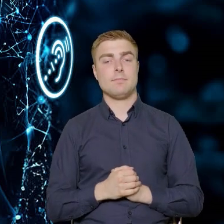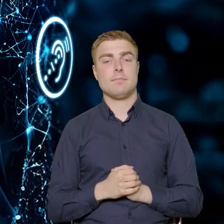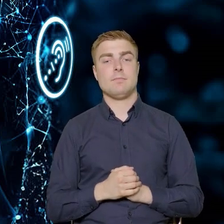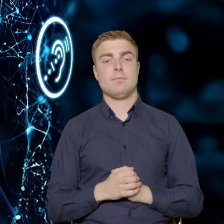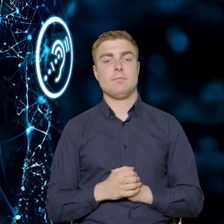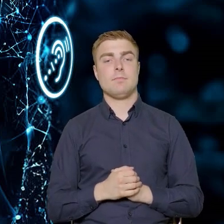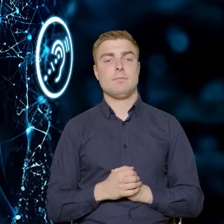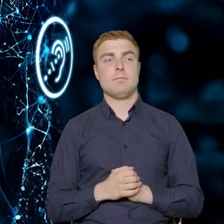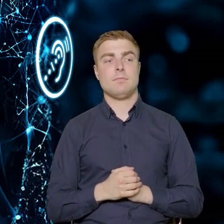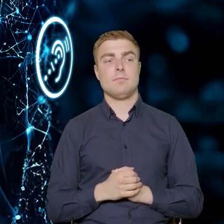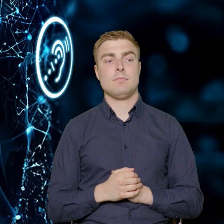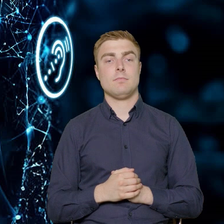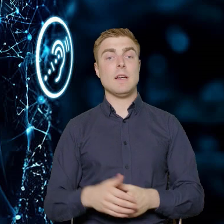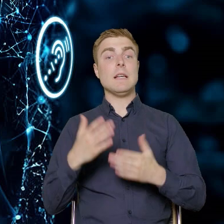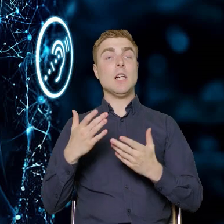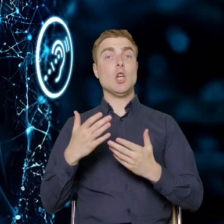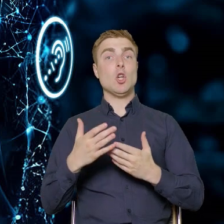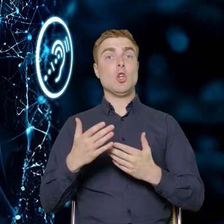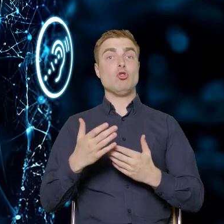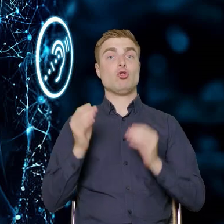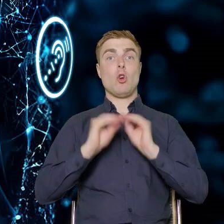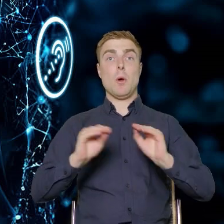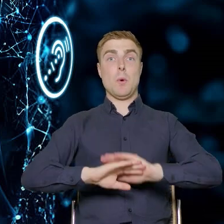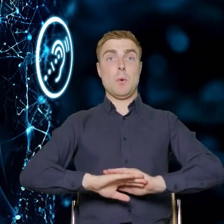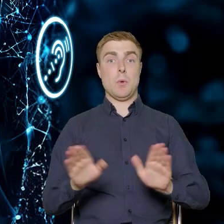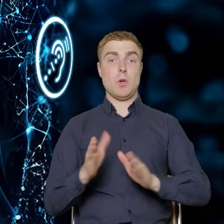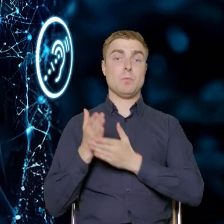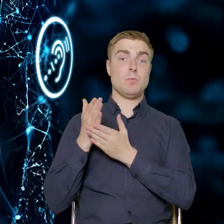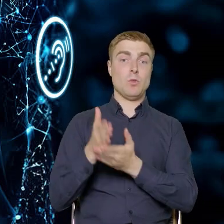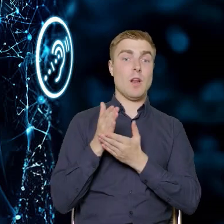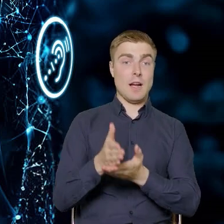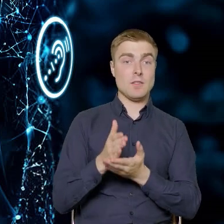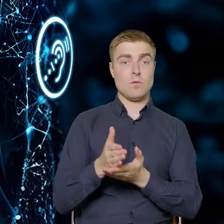Doradztwo poszkoleniowe bądź te doradztwo specjalistyczne